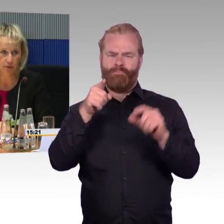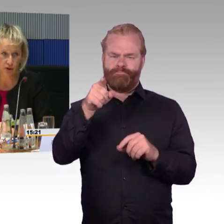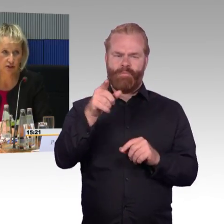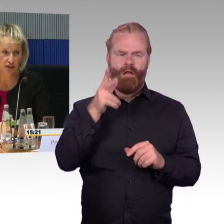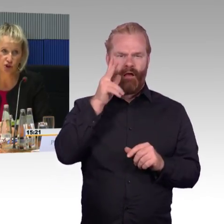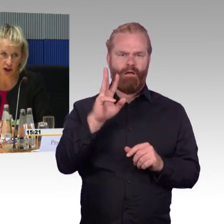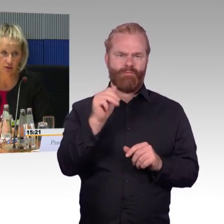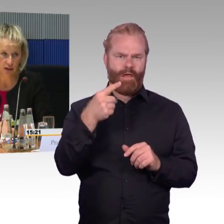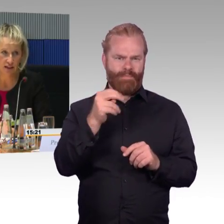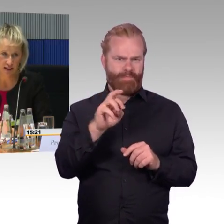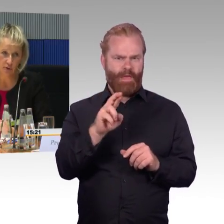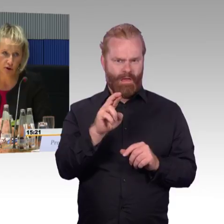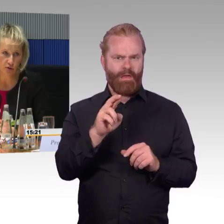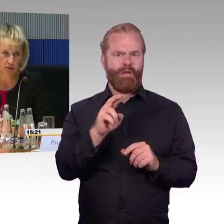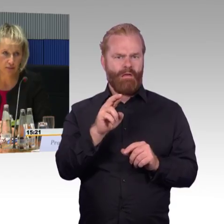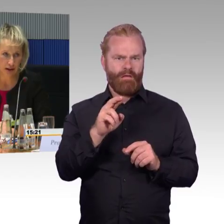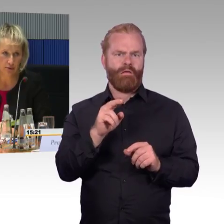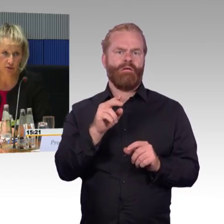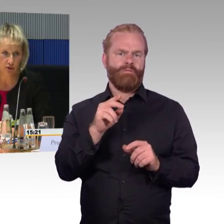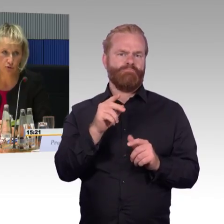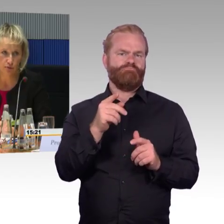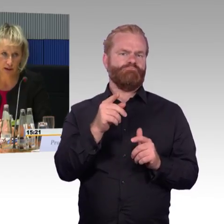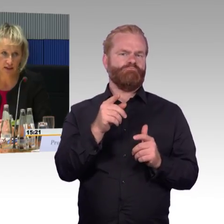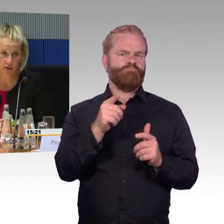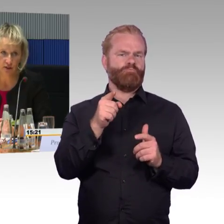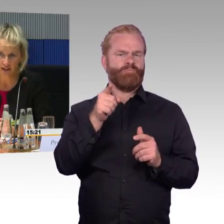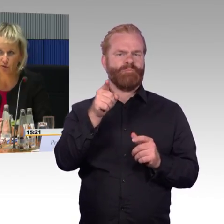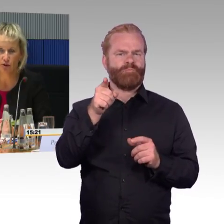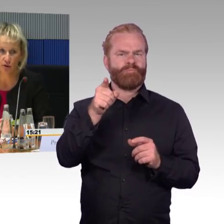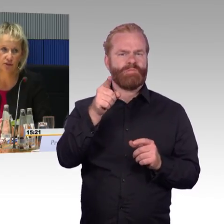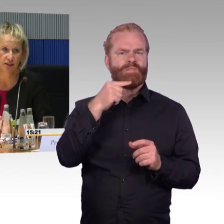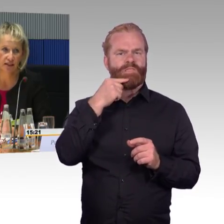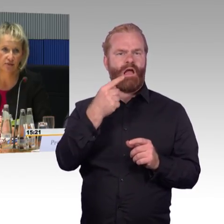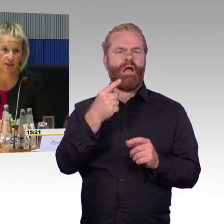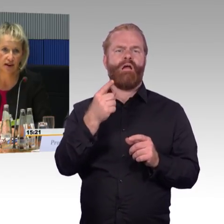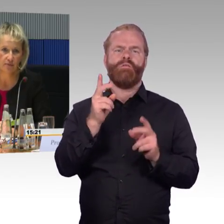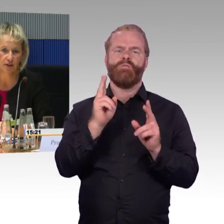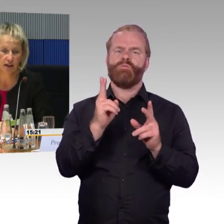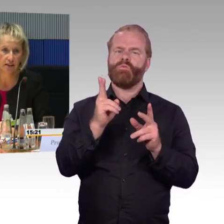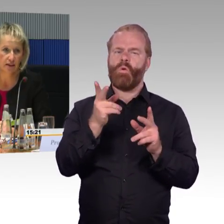Also die App können Sie schon aktuell downloaden im AppStore, Google PlayStore und Android wird sie am Freitag offiziell